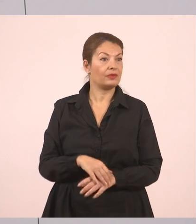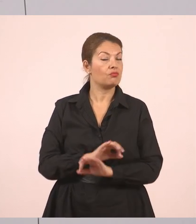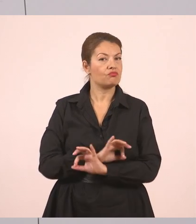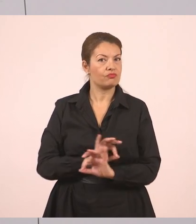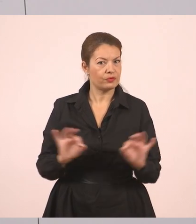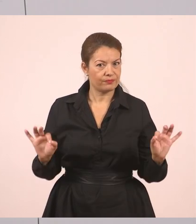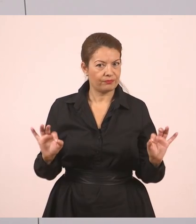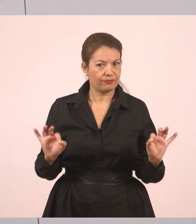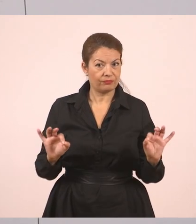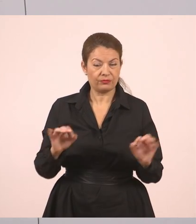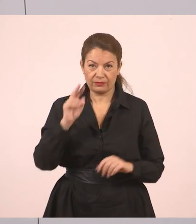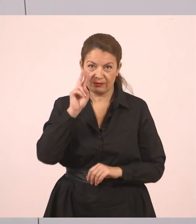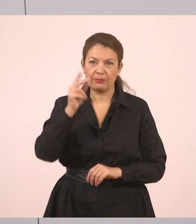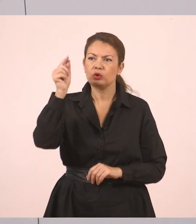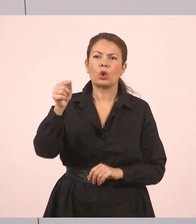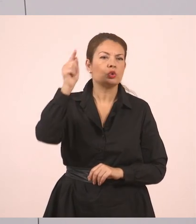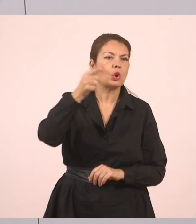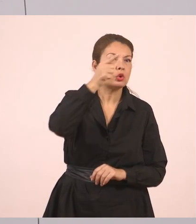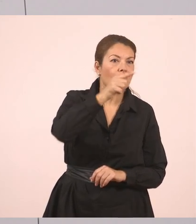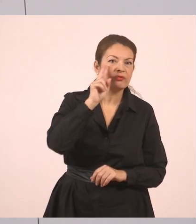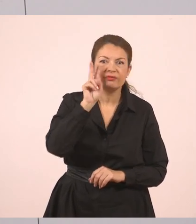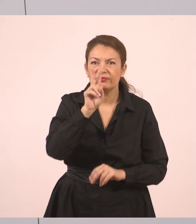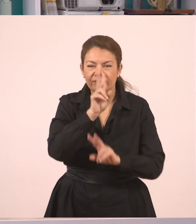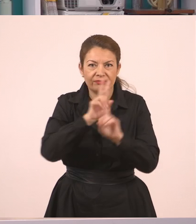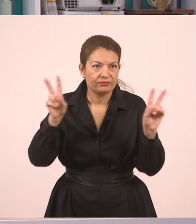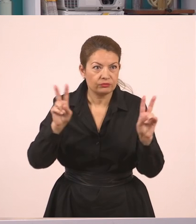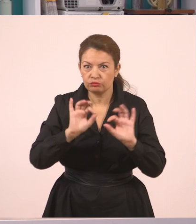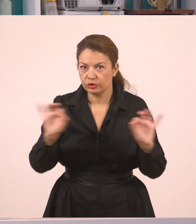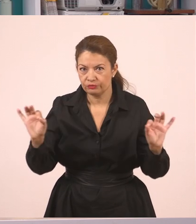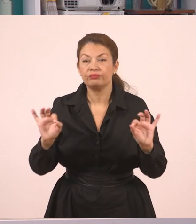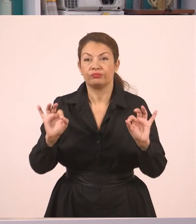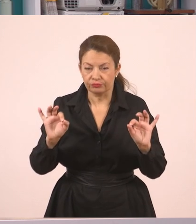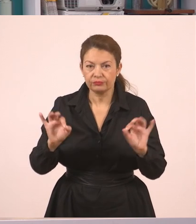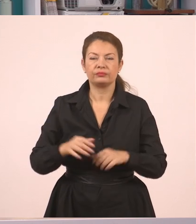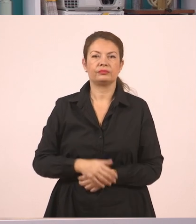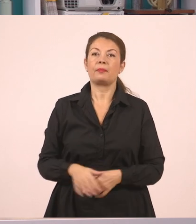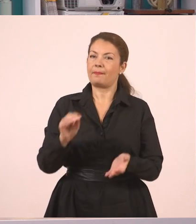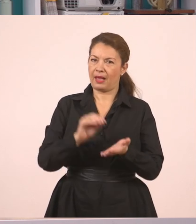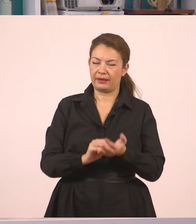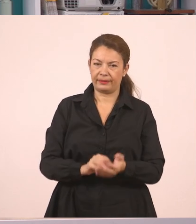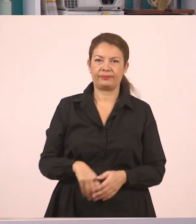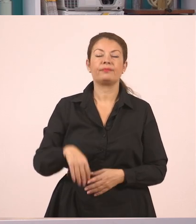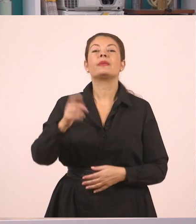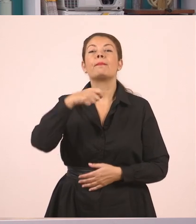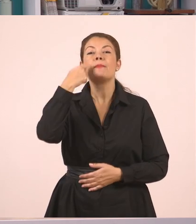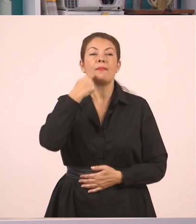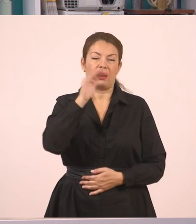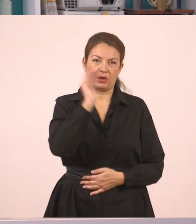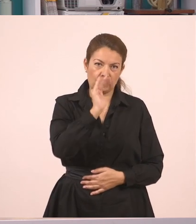Βάζουμε και λίγο πιο έντονα τους τόνους, να τους βλέπετε κι εσείς. "Πού θα πας διακοπές", ρώτησε η μητέρα τον Γιάννη.